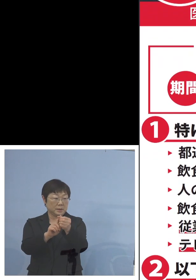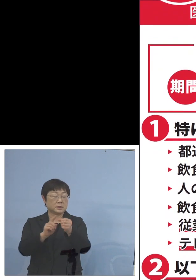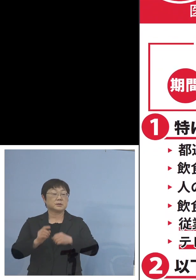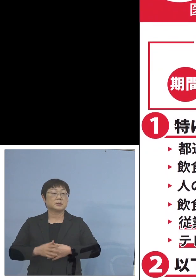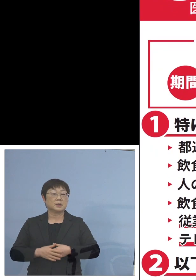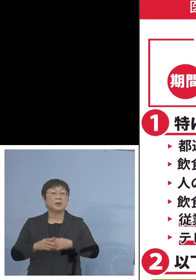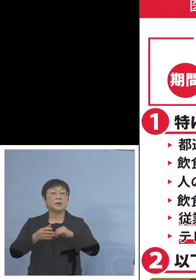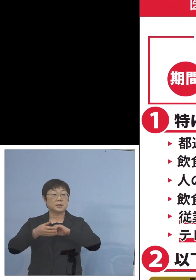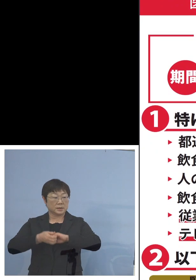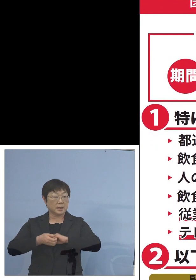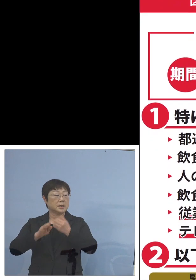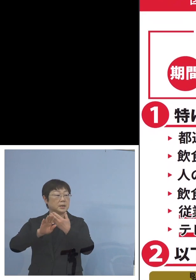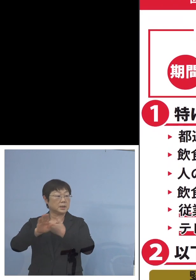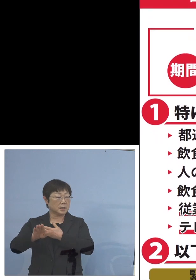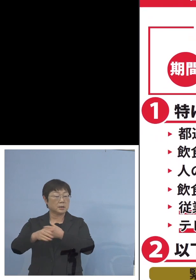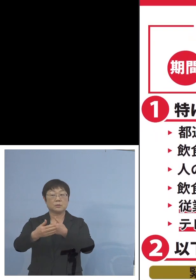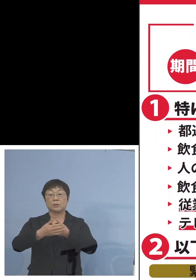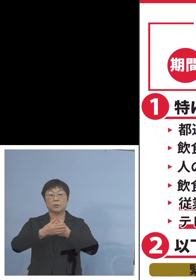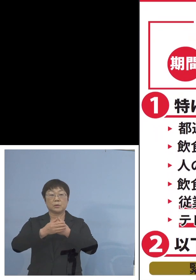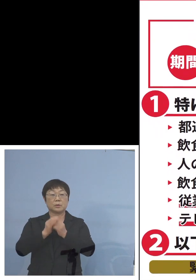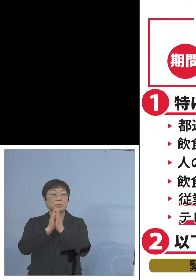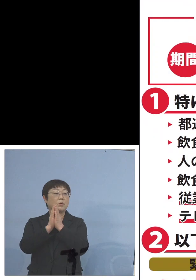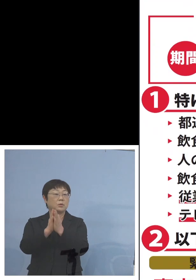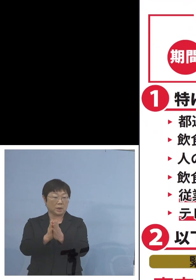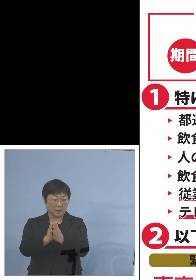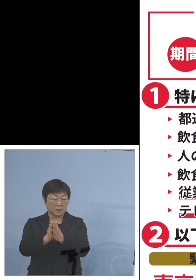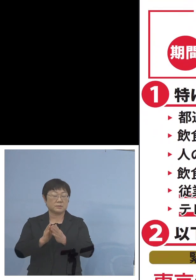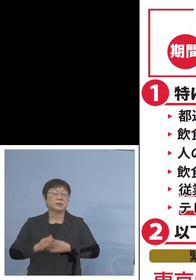是非以下のご協力 よろしくお願いを申し上げます